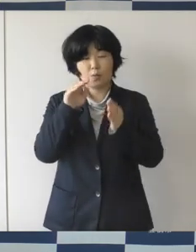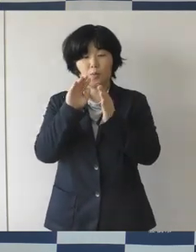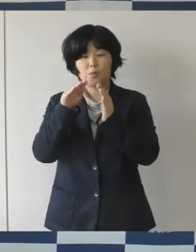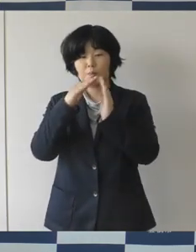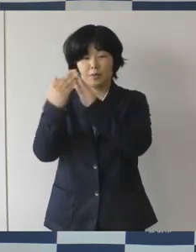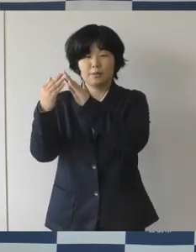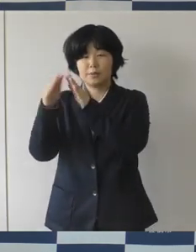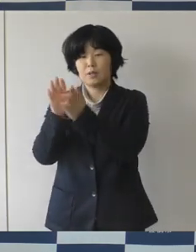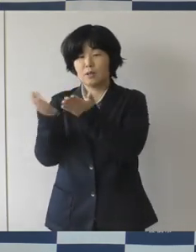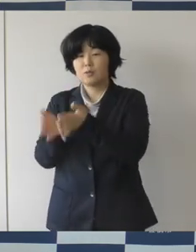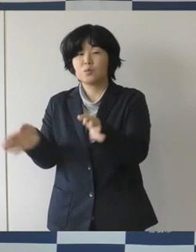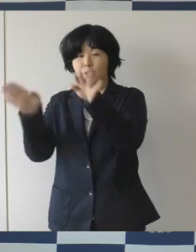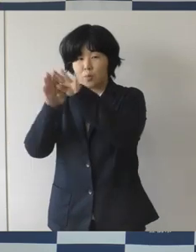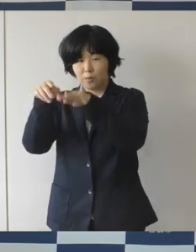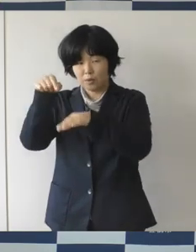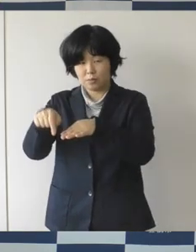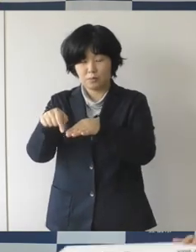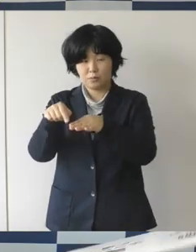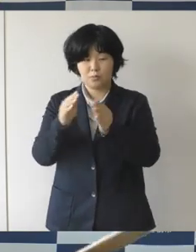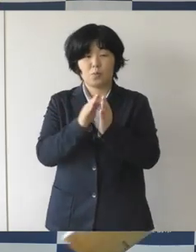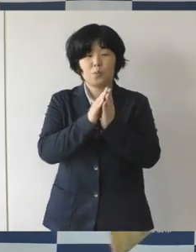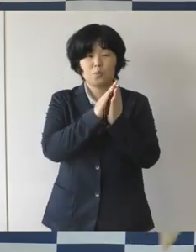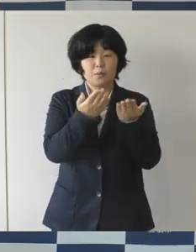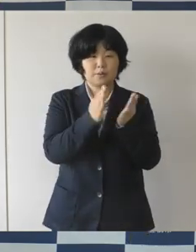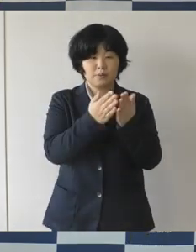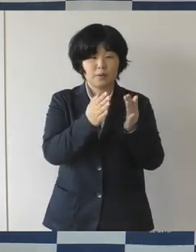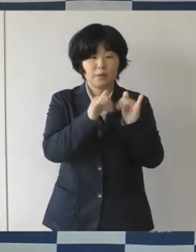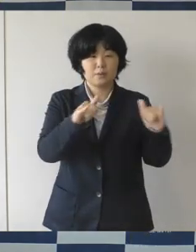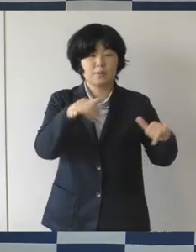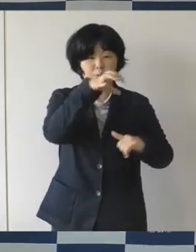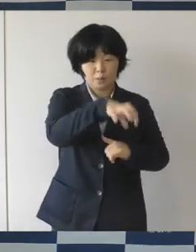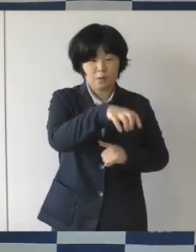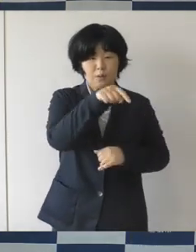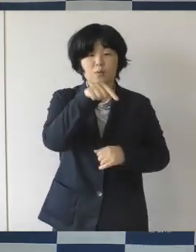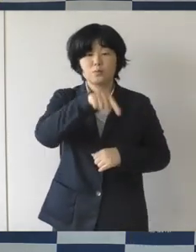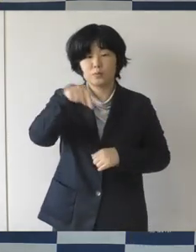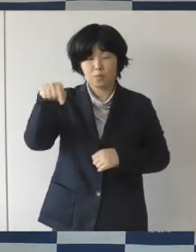まちなか広場について新たにロゴマークが出来ましたので発表したいと思います。